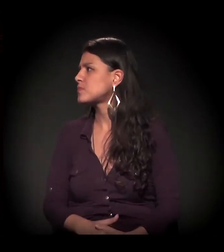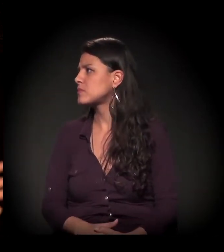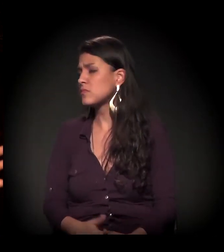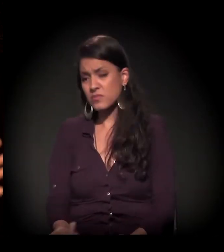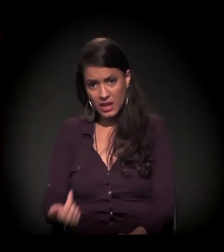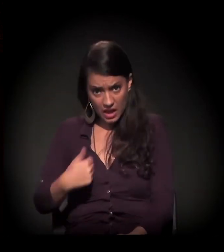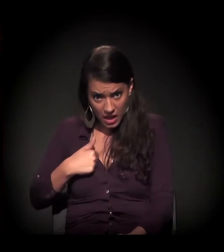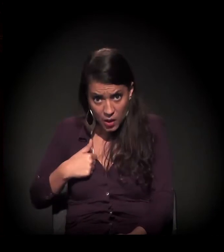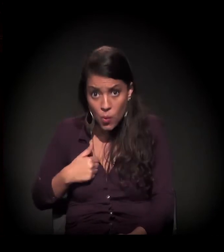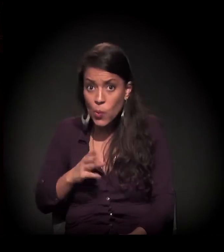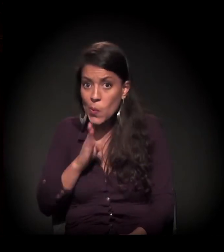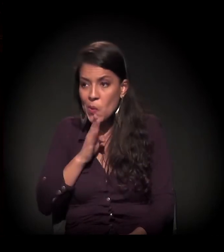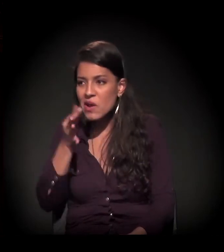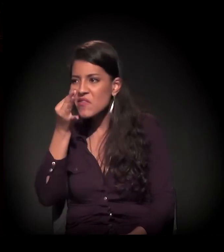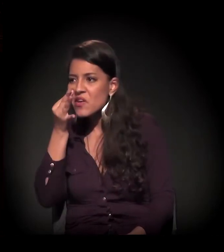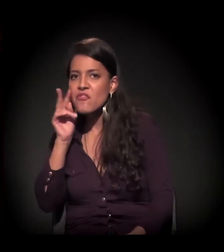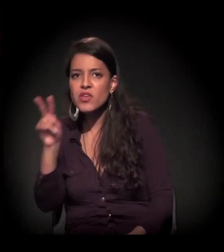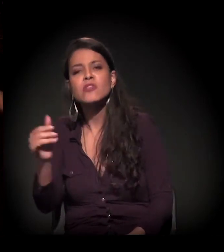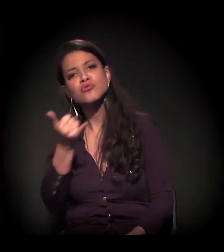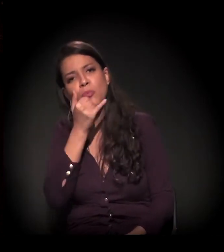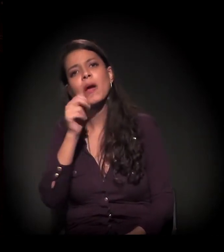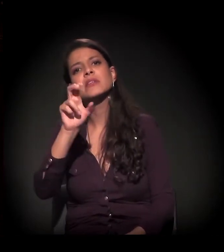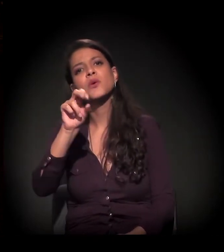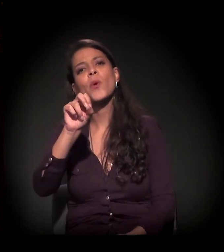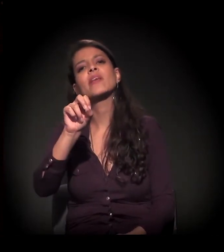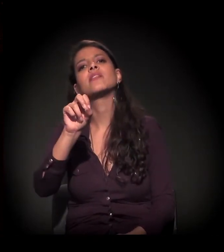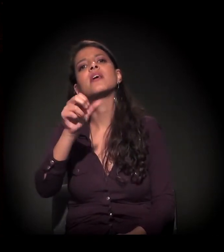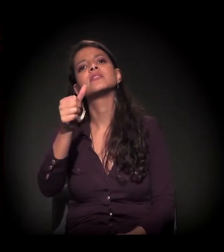Eu, com conhecimento de causa, bato em 50, 60%.